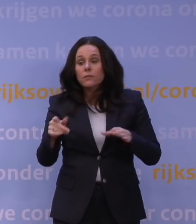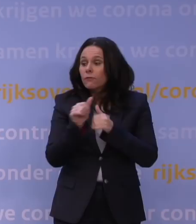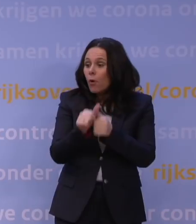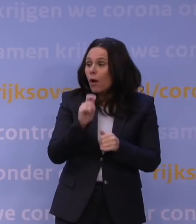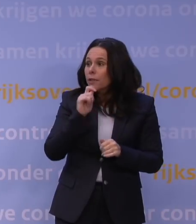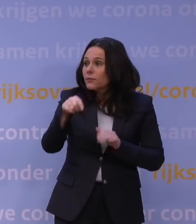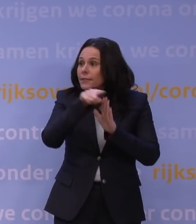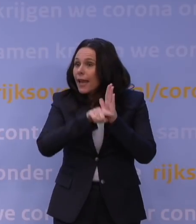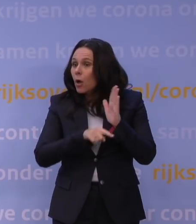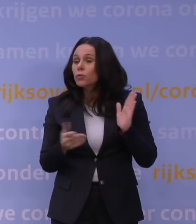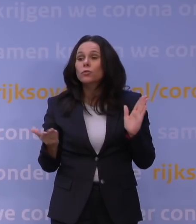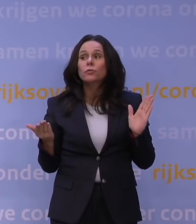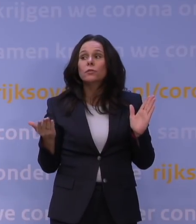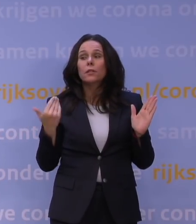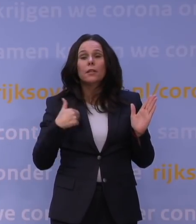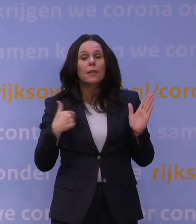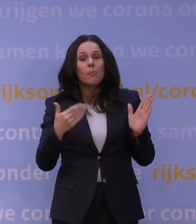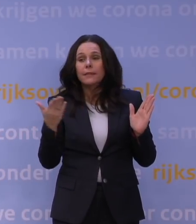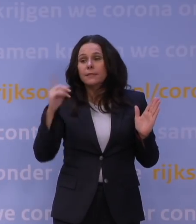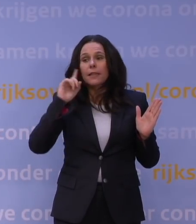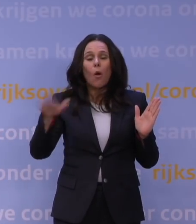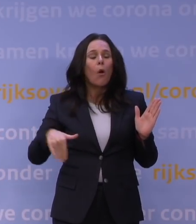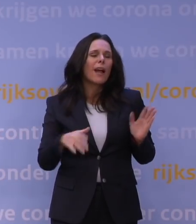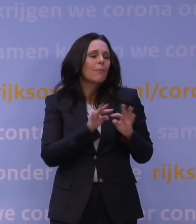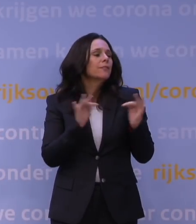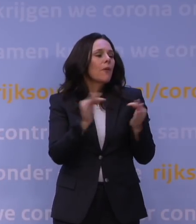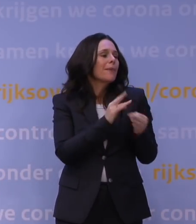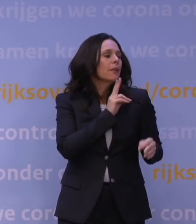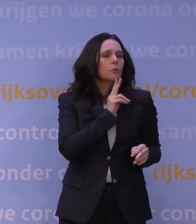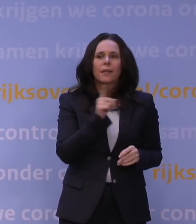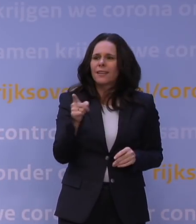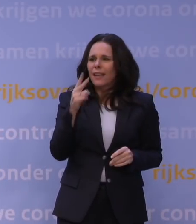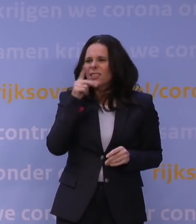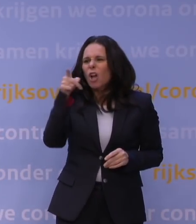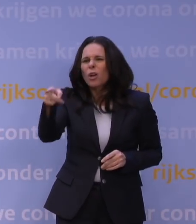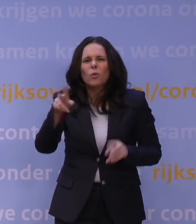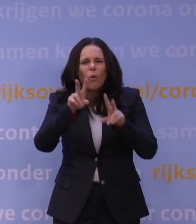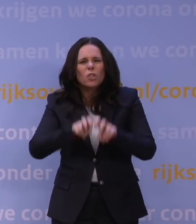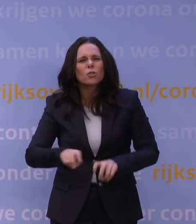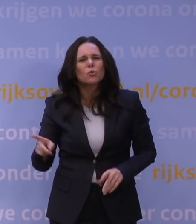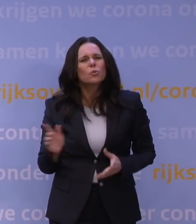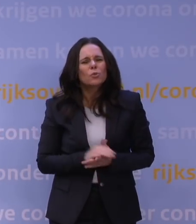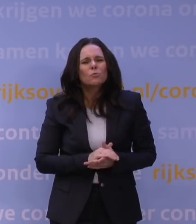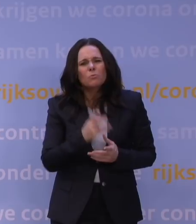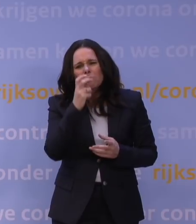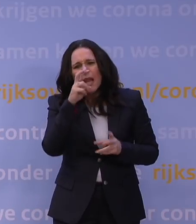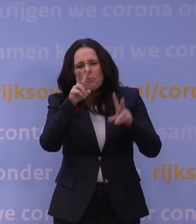Ik denk dat veel mensen zoiets hebben van: ja, ik ga gewoon met mijn familie afspreken. Ja, ik zag uw onderzoek, ik zou heel benieuwd zijn hoe dat onderzoek eruitziet na vanavond.